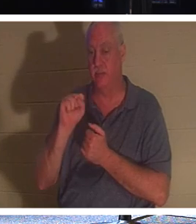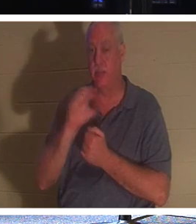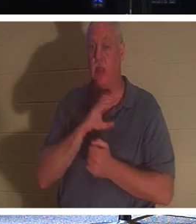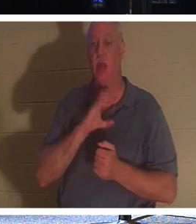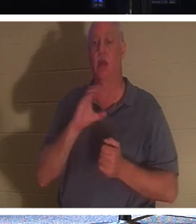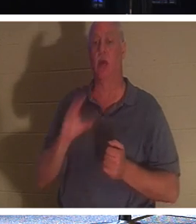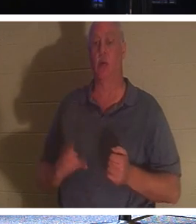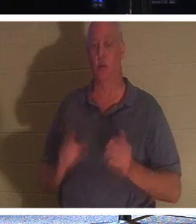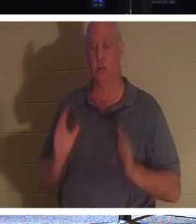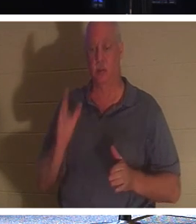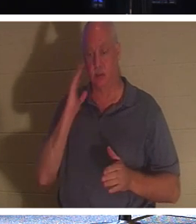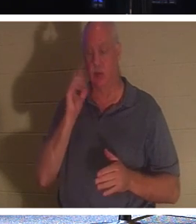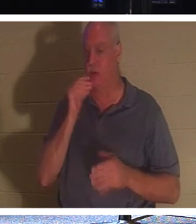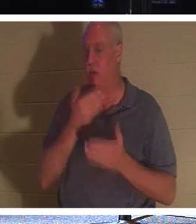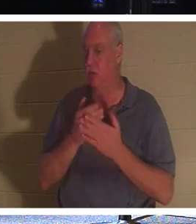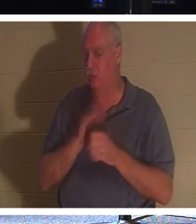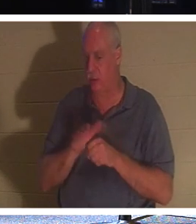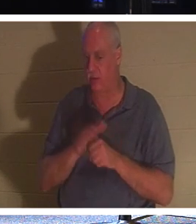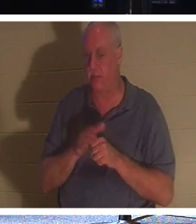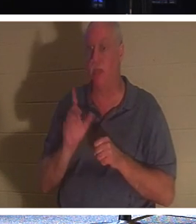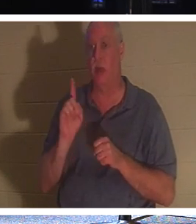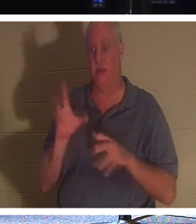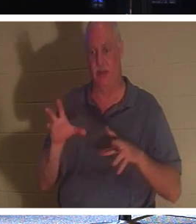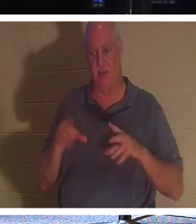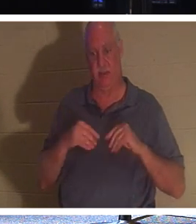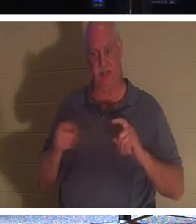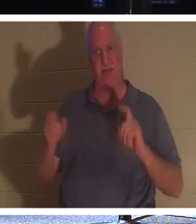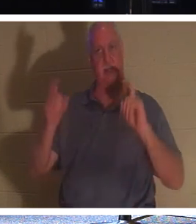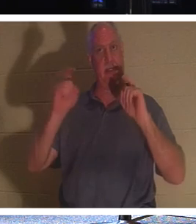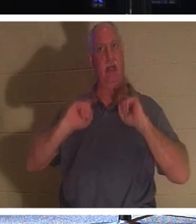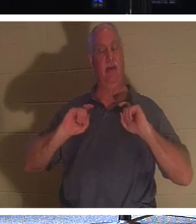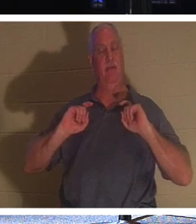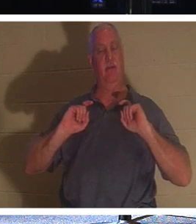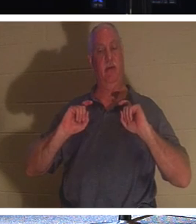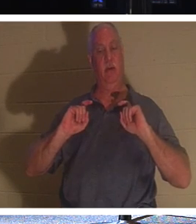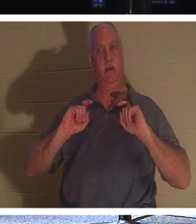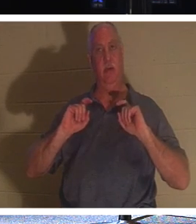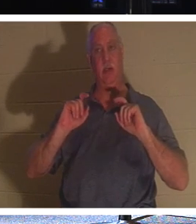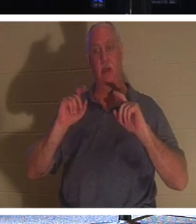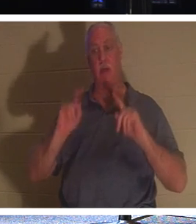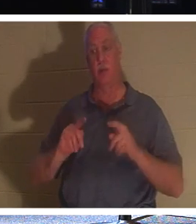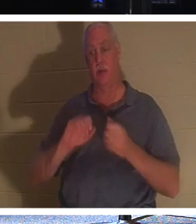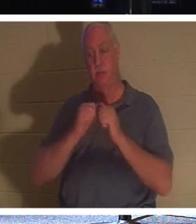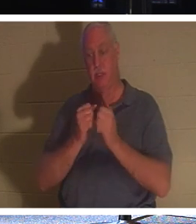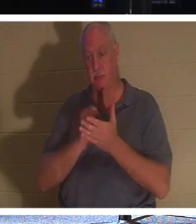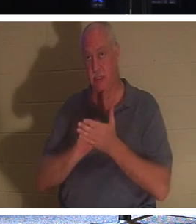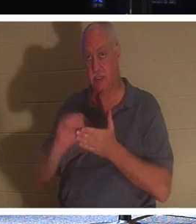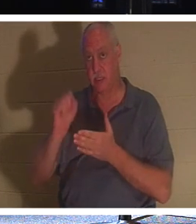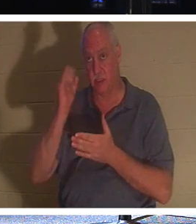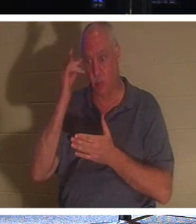nicht gut genug sind, weil sie ein Geschenk erhalten haben. Eine Person, die ein Heiliger ist, weil sie Christ geworden ist.